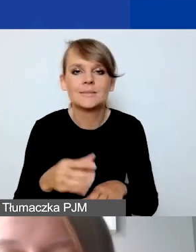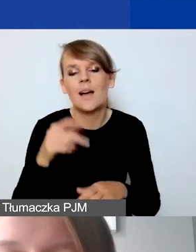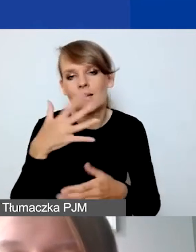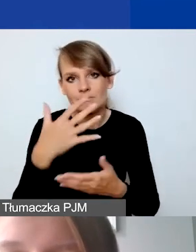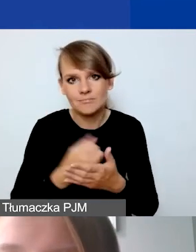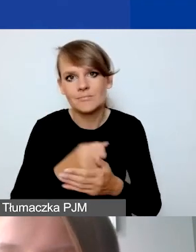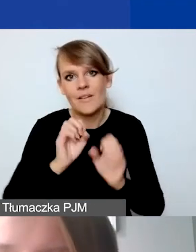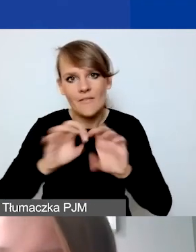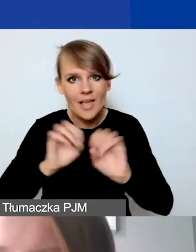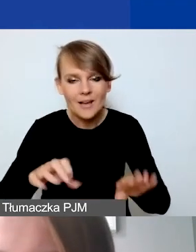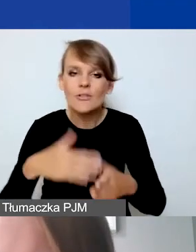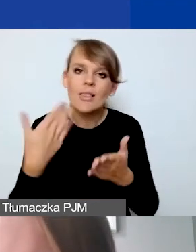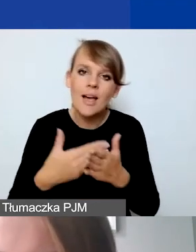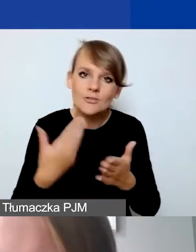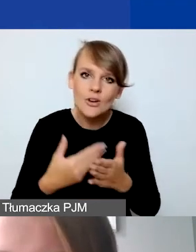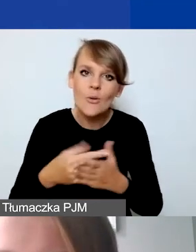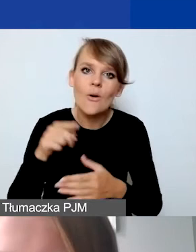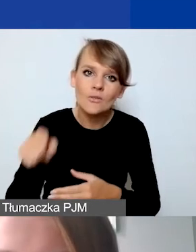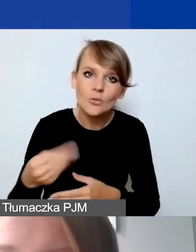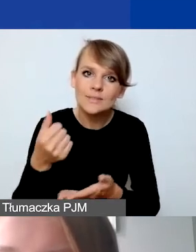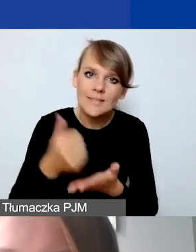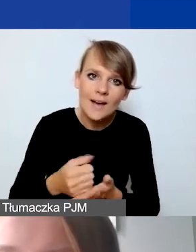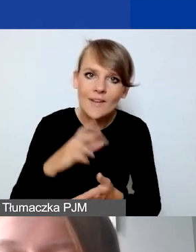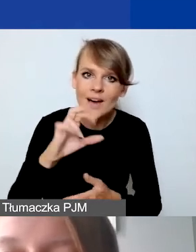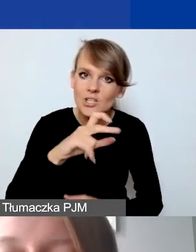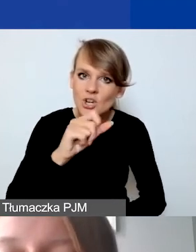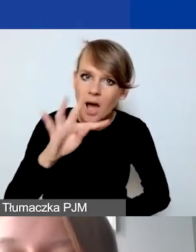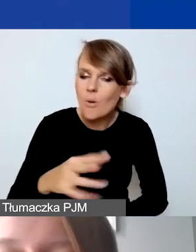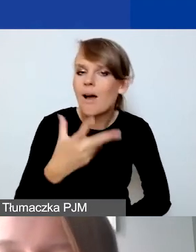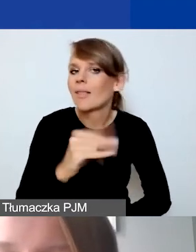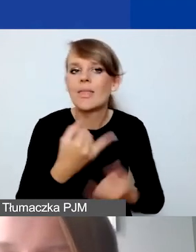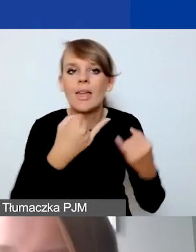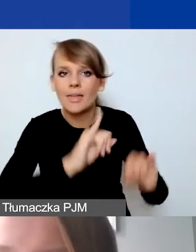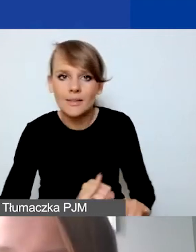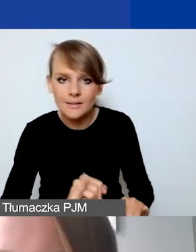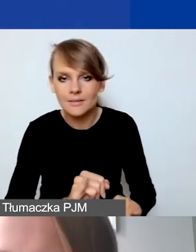dlaczego taka a nie inna stawka ryczałtowa została zastosowana